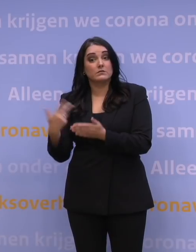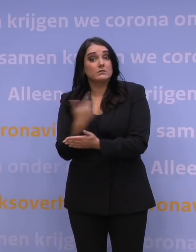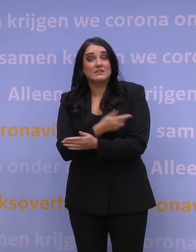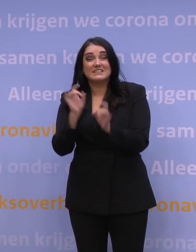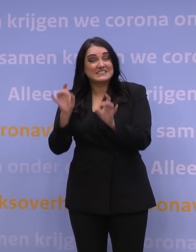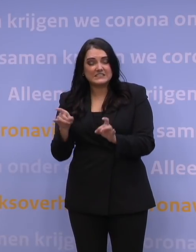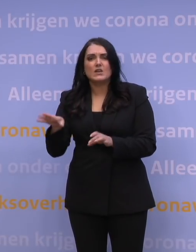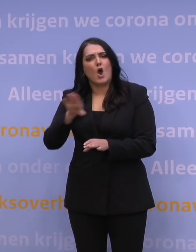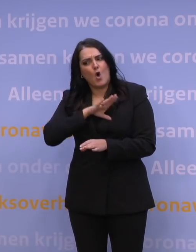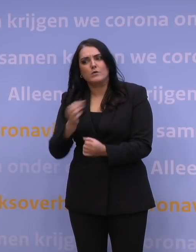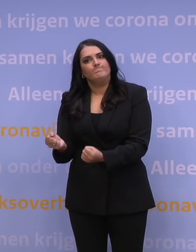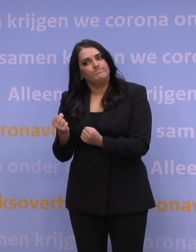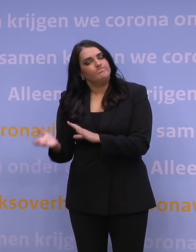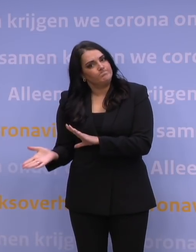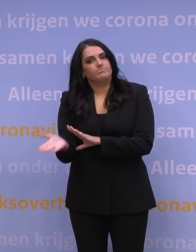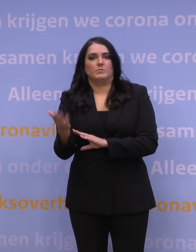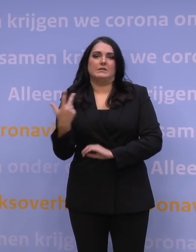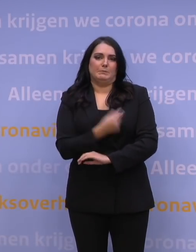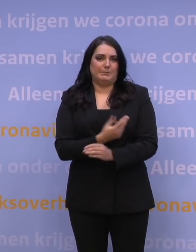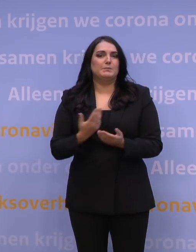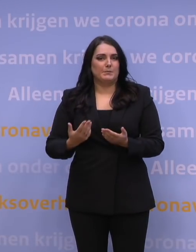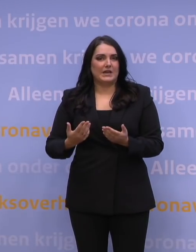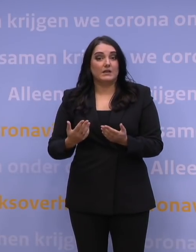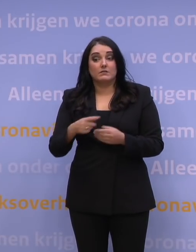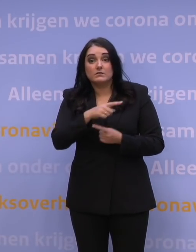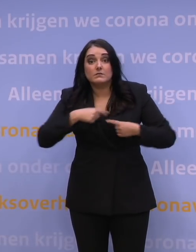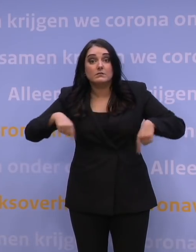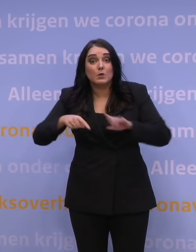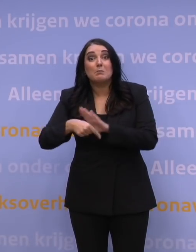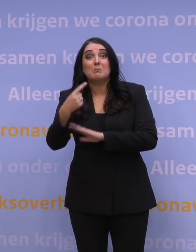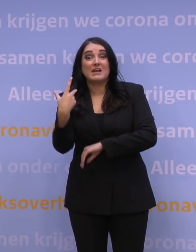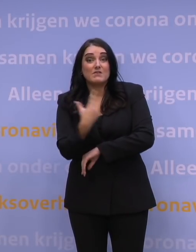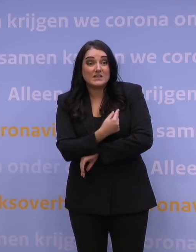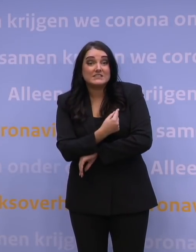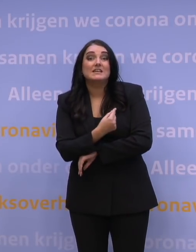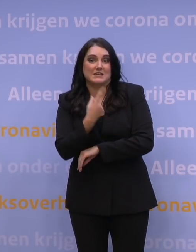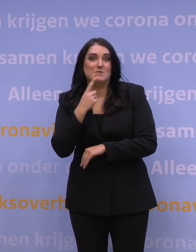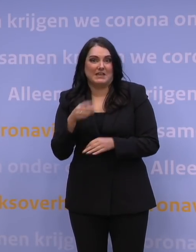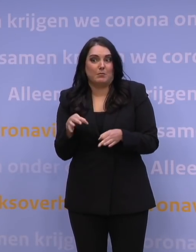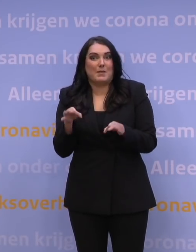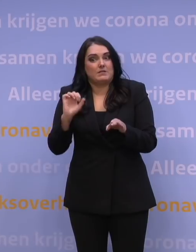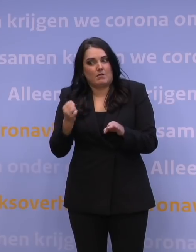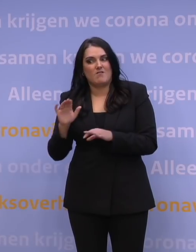ook alsnog overtuigd raakt om die prik te nemen. Want hoe beter we gevaccineerd zijn, hoe beter we ook deze omikronvariant te lijf kunnen gaan.